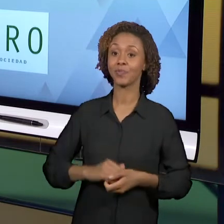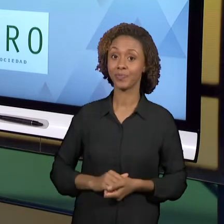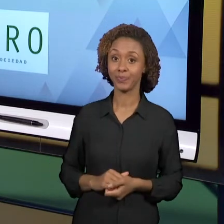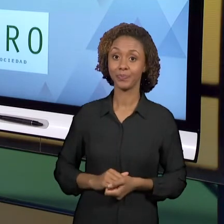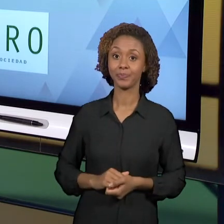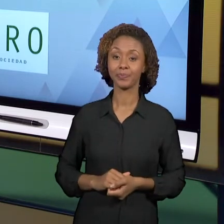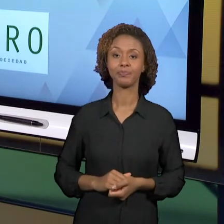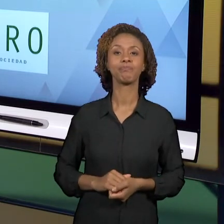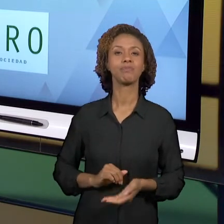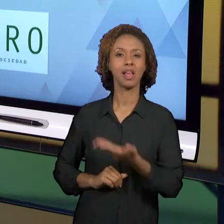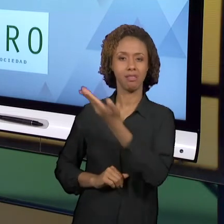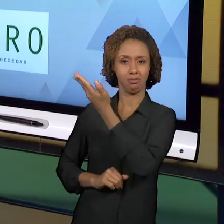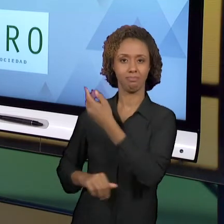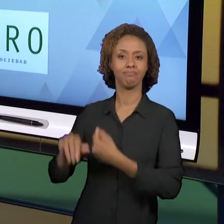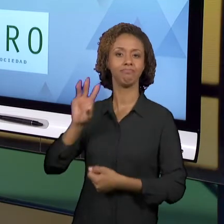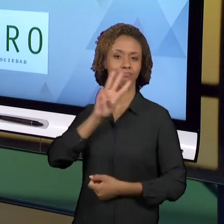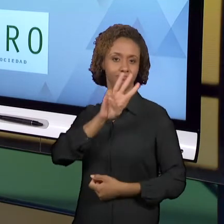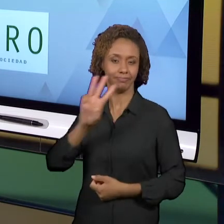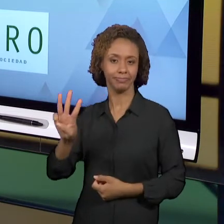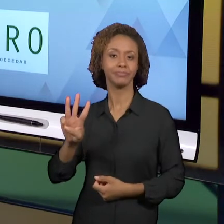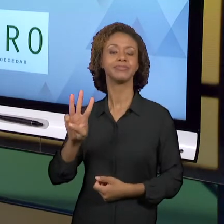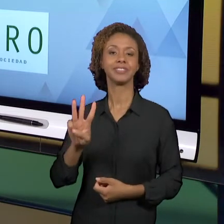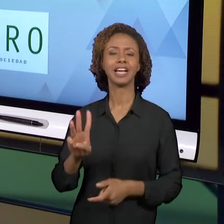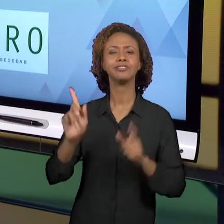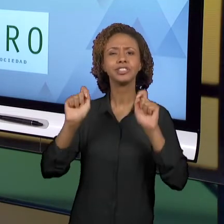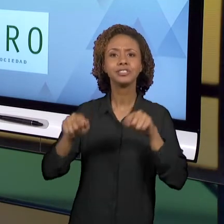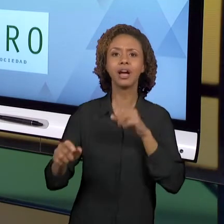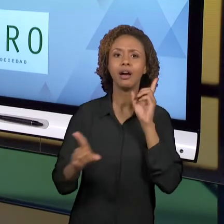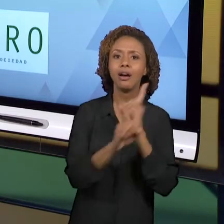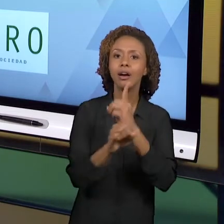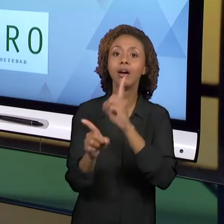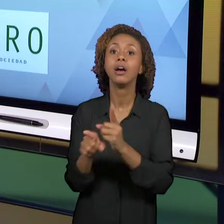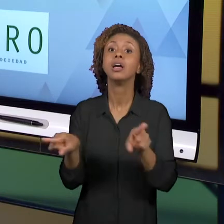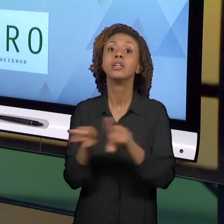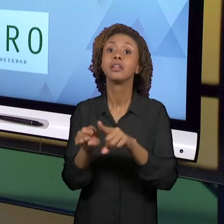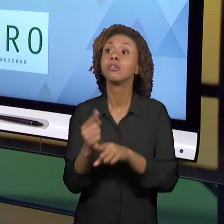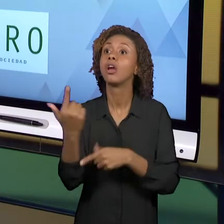VÃO PODER DIALOGAR COM OUTROS PROFESSORES COMO